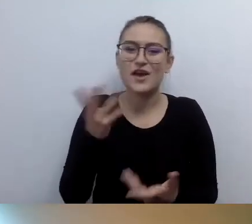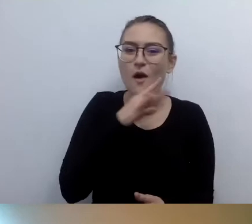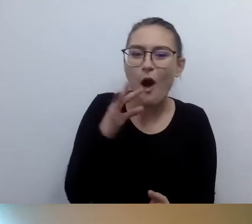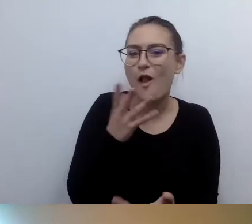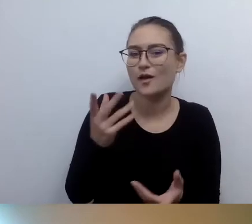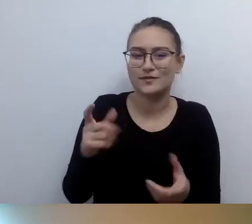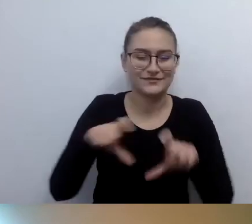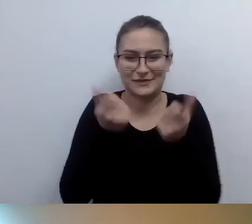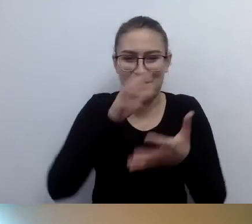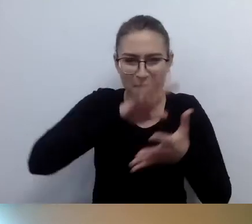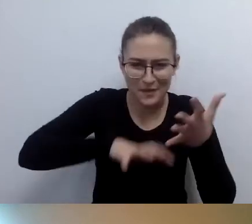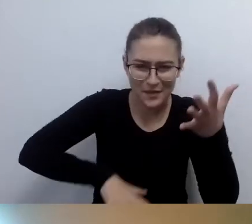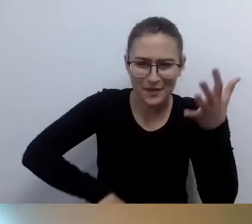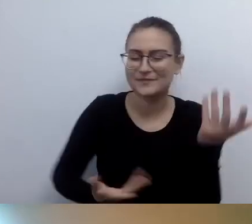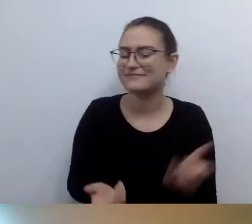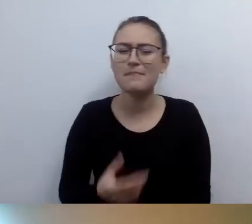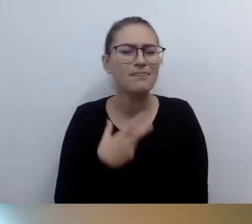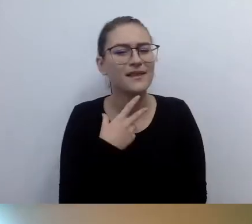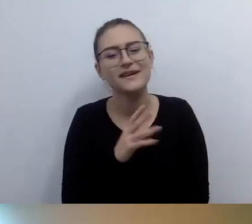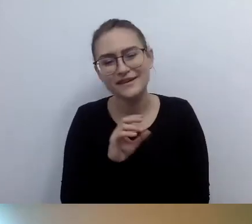Nie, tę drogę proszę porzucić. Nie jest to konieczne.